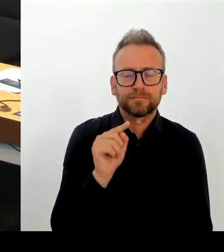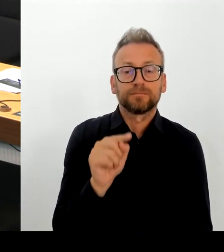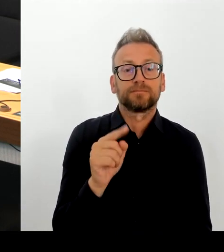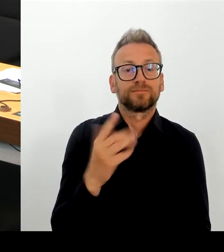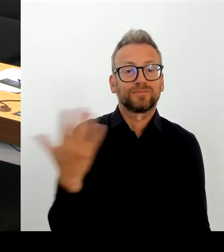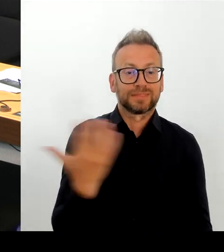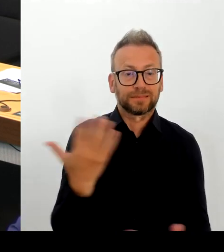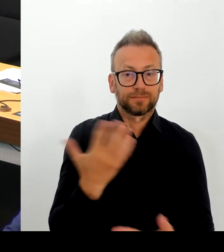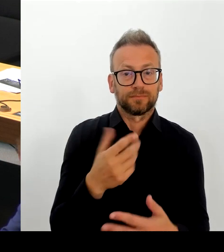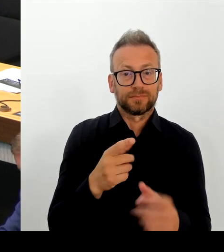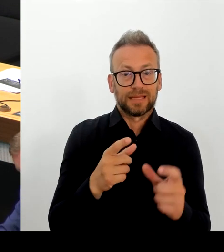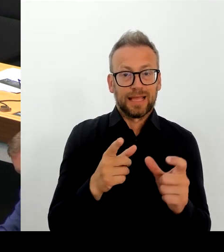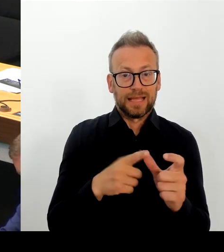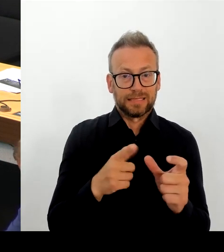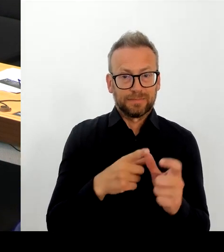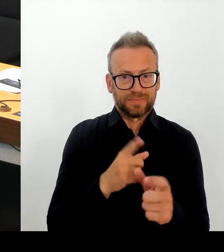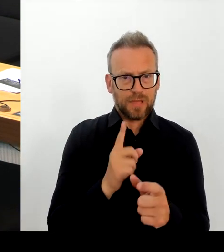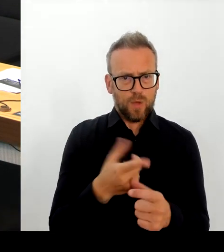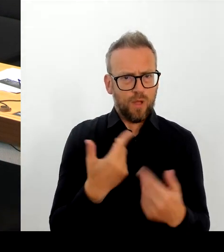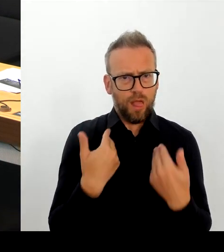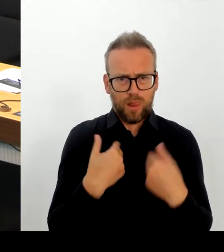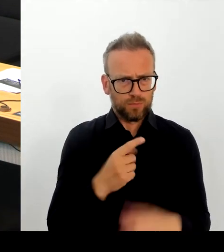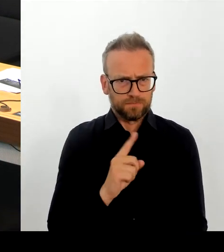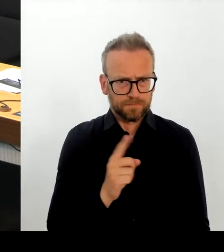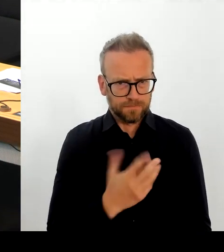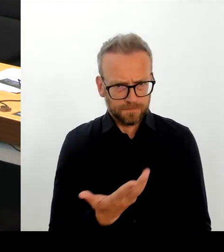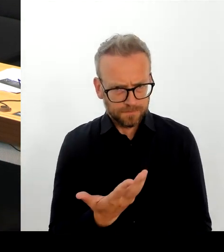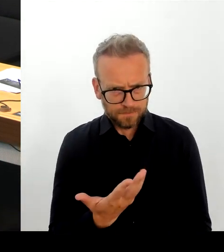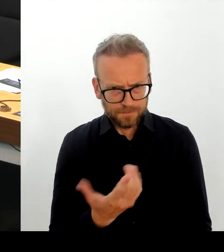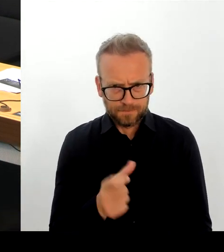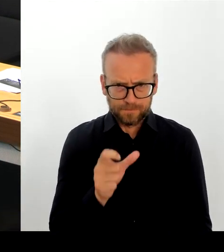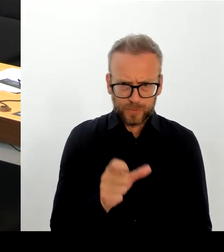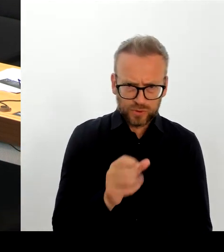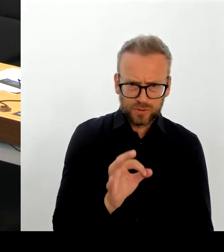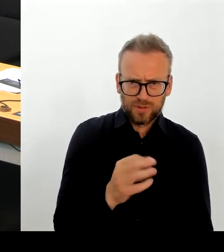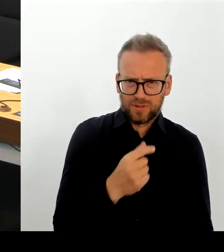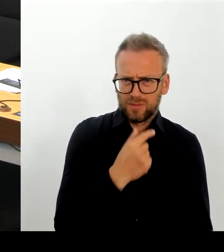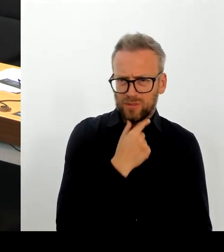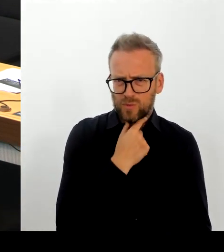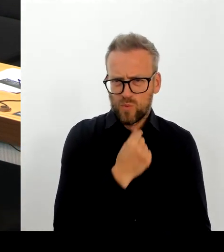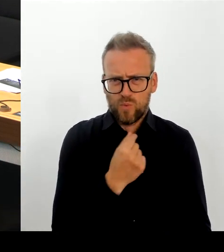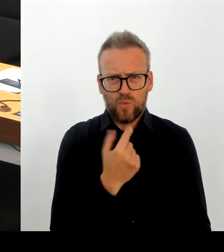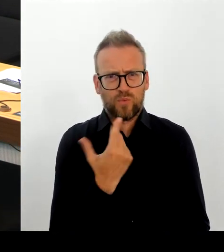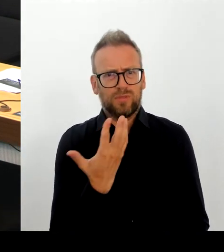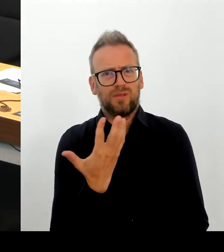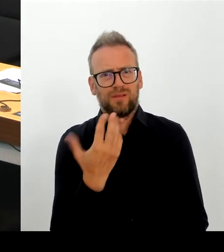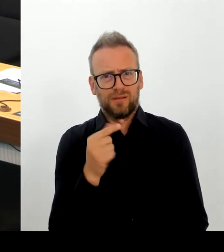natürlich an das Europäische Parlament. beim Asylrecht Mindeststandards